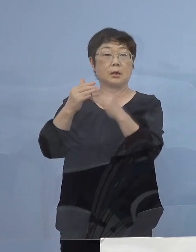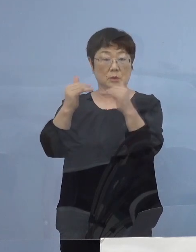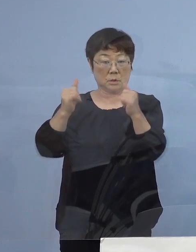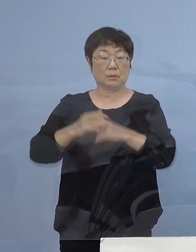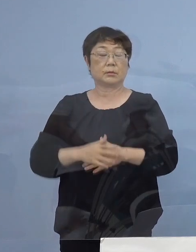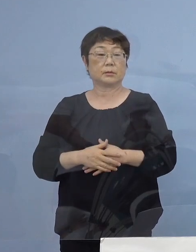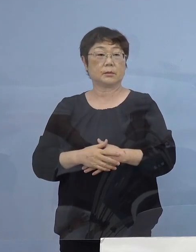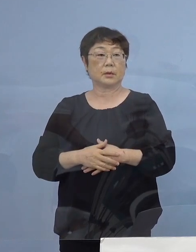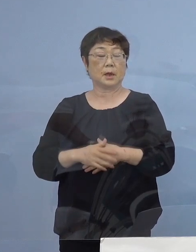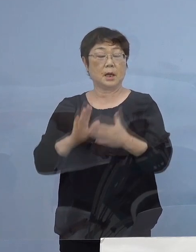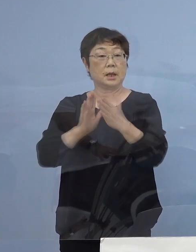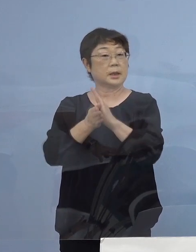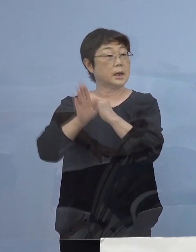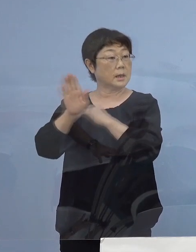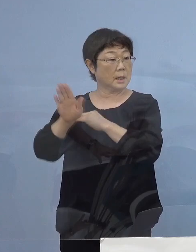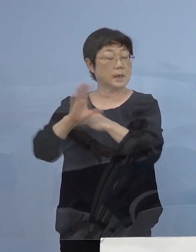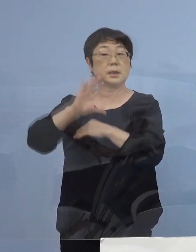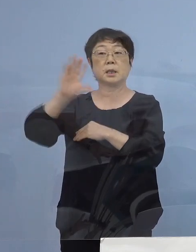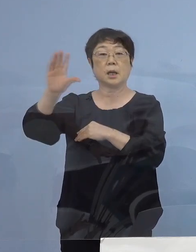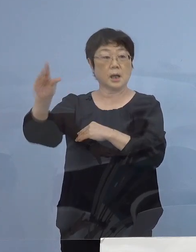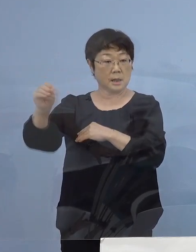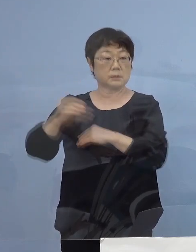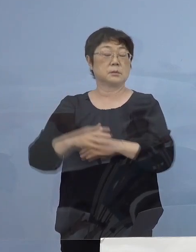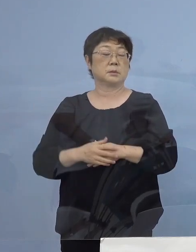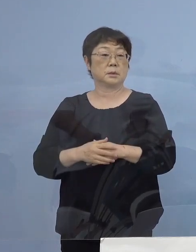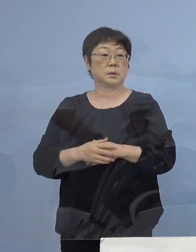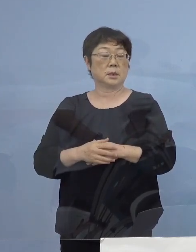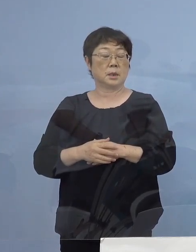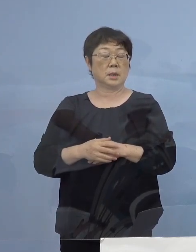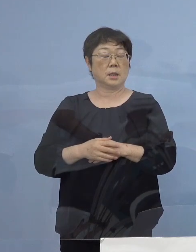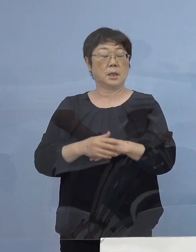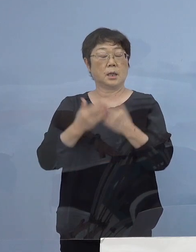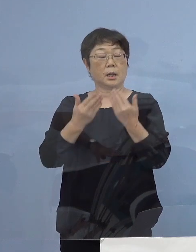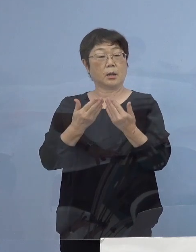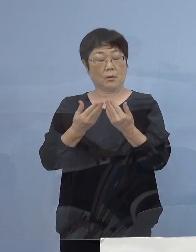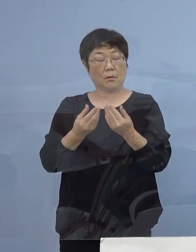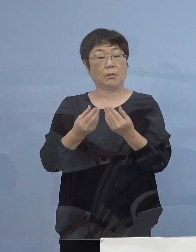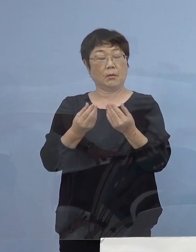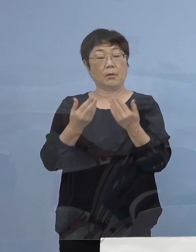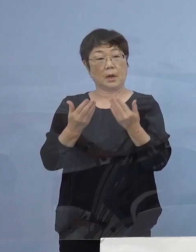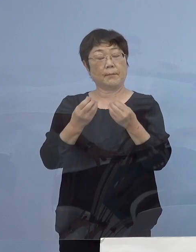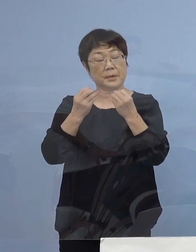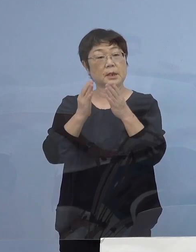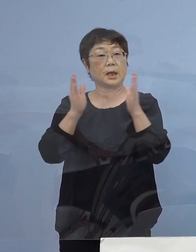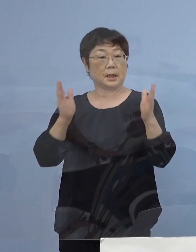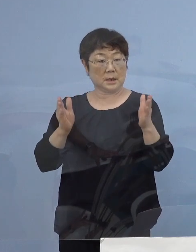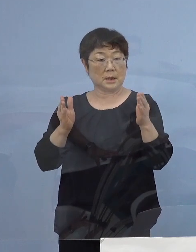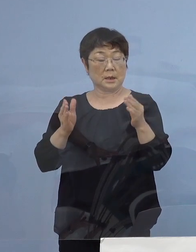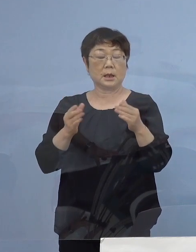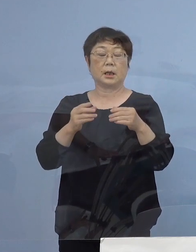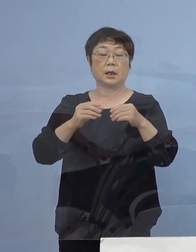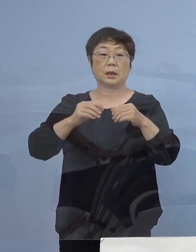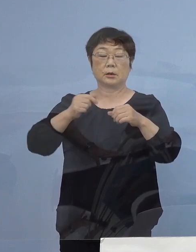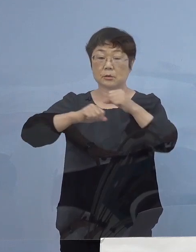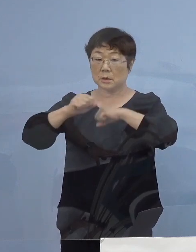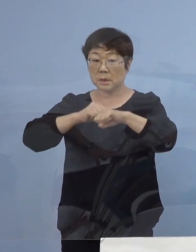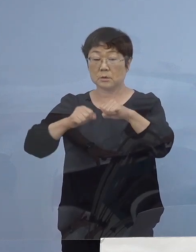そして県外に帰省をされていて 新学期を迎えクラブ活動あるいは授業などで